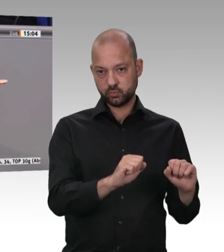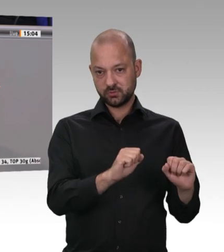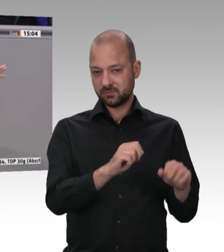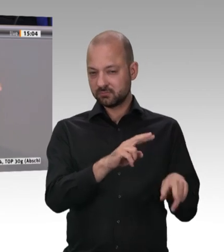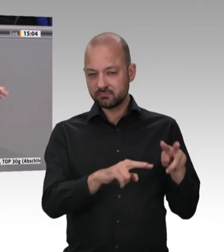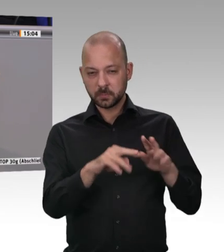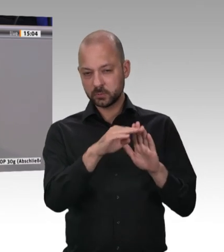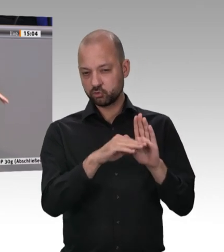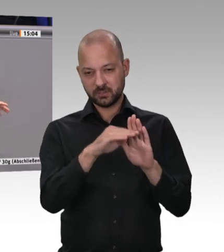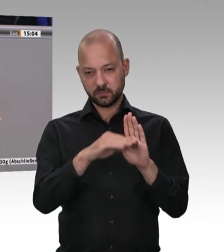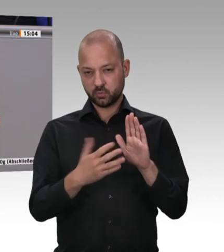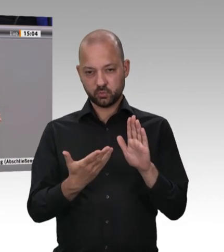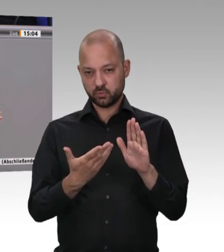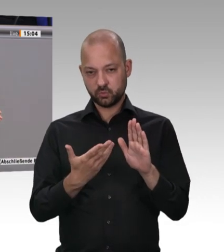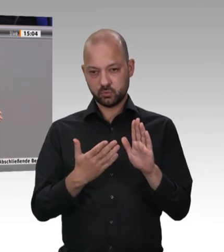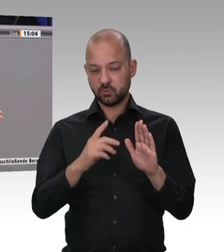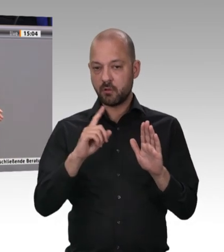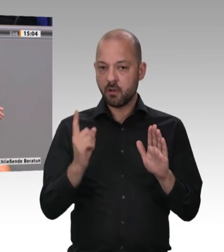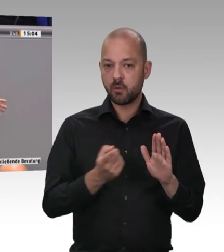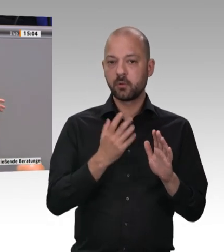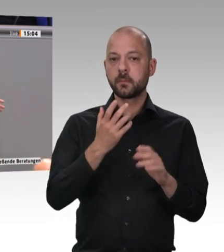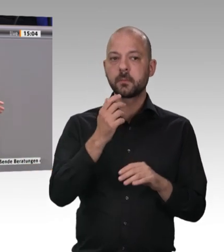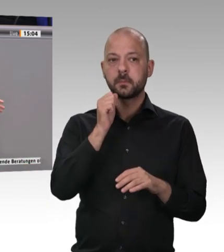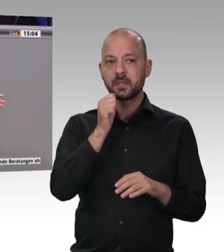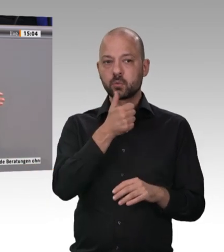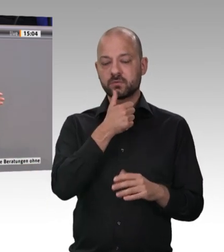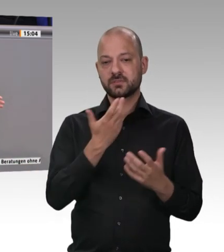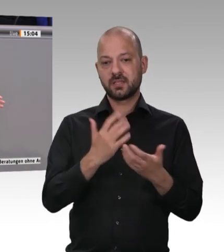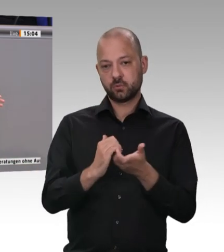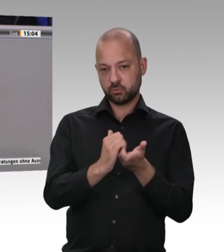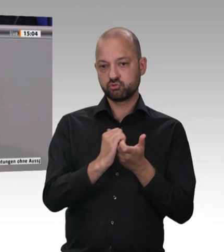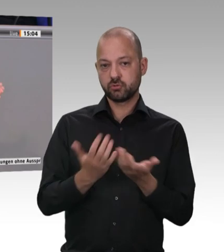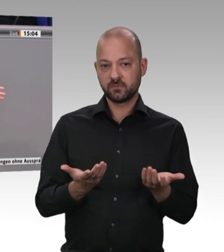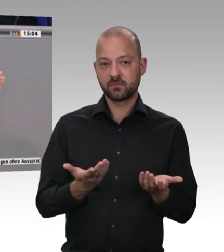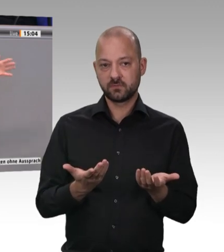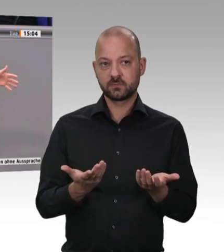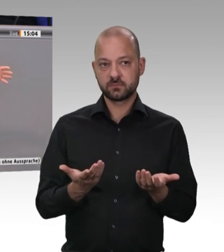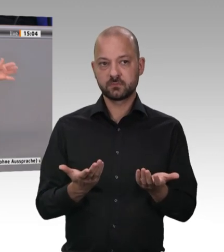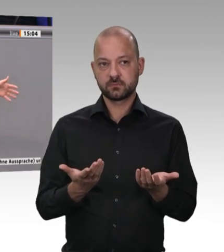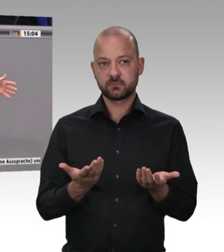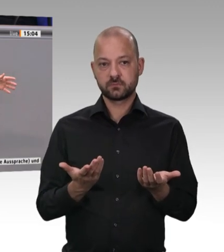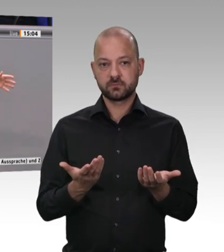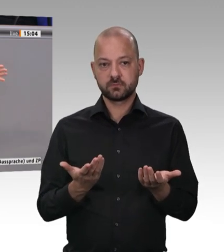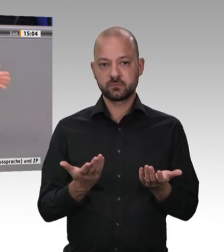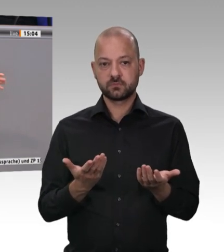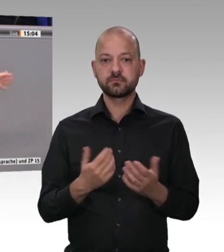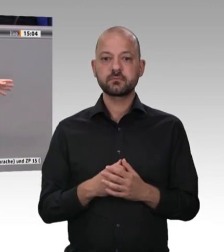verstehe nur nicht, warum dann trotzdem nur 64 Bußgeldbescheide erlassen worden sind. Ja, sicherlich, sie wurden zusammengefasst;